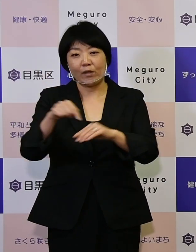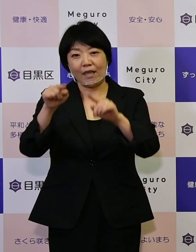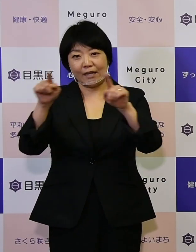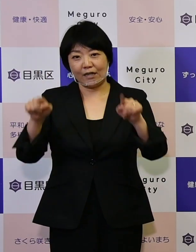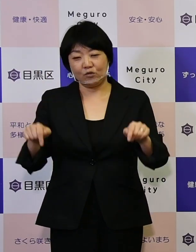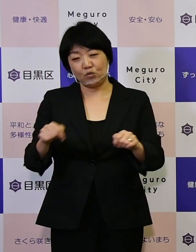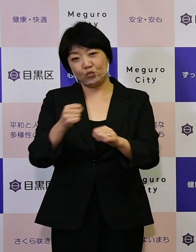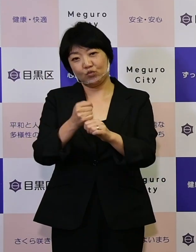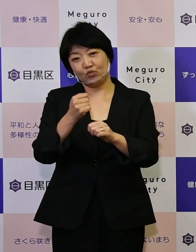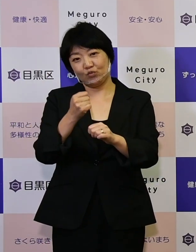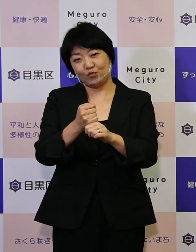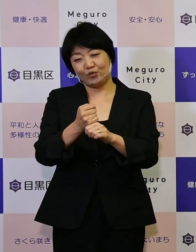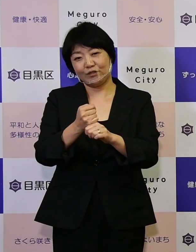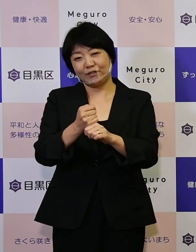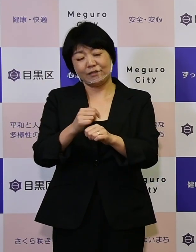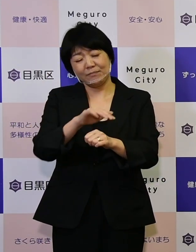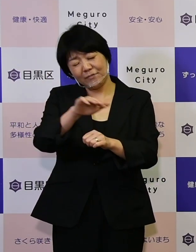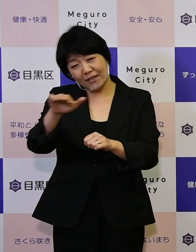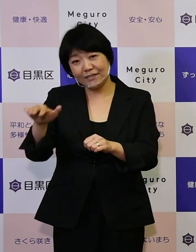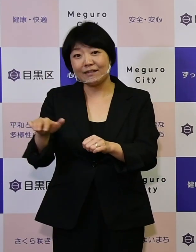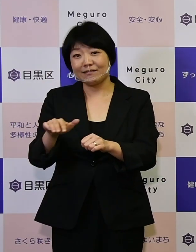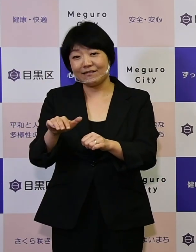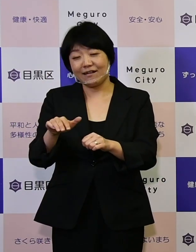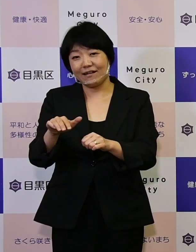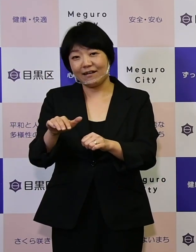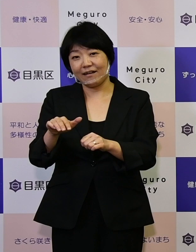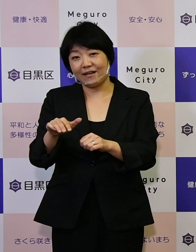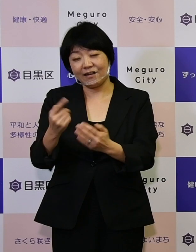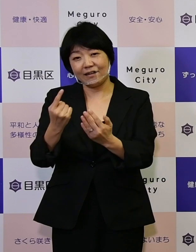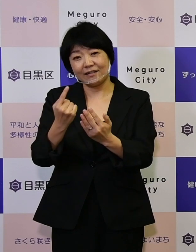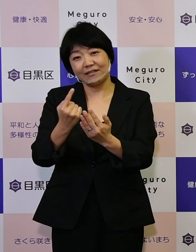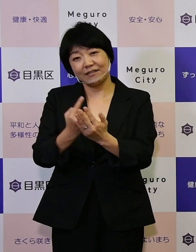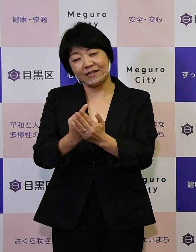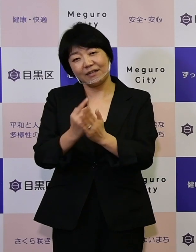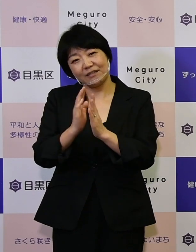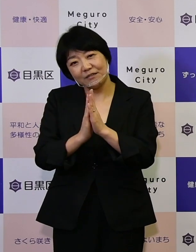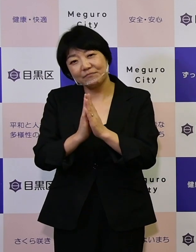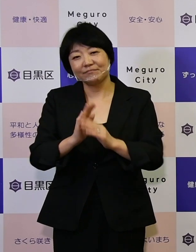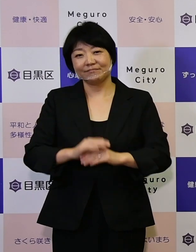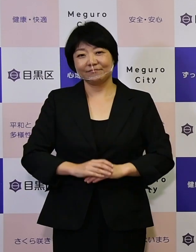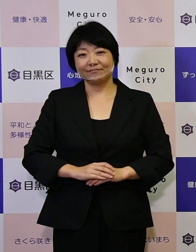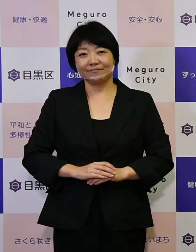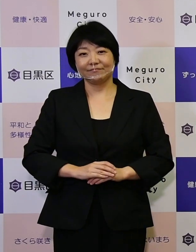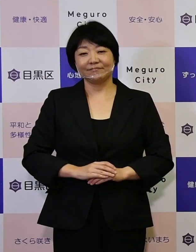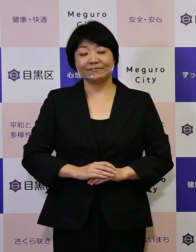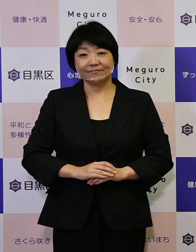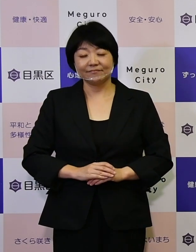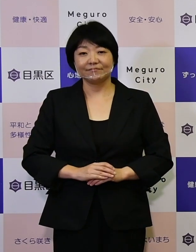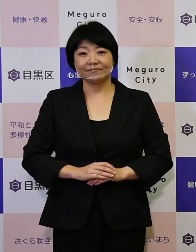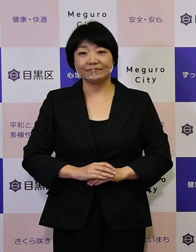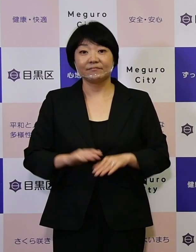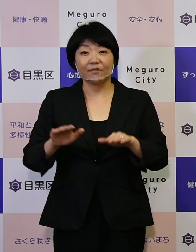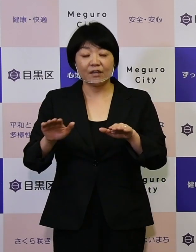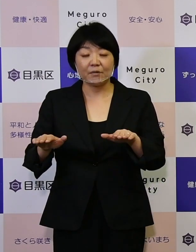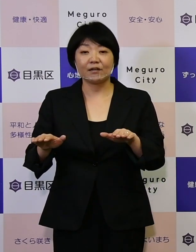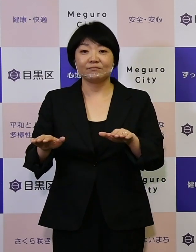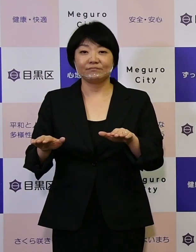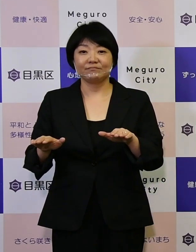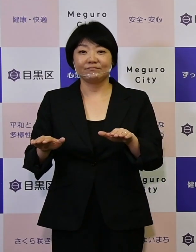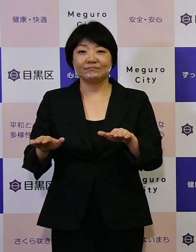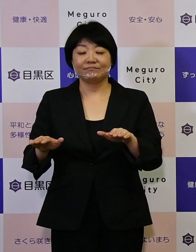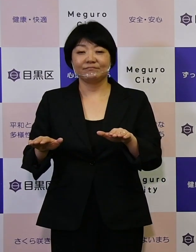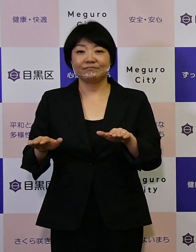作りに皆さん参加をしていただけ ませんか。そこで今私どもはこの